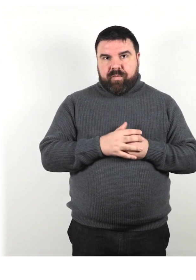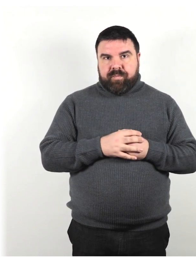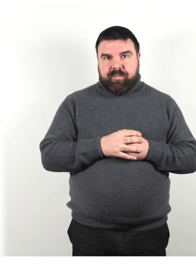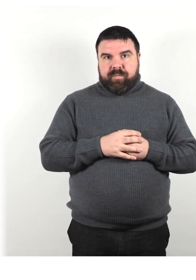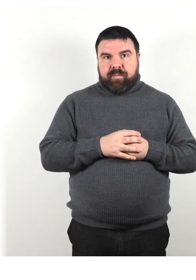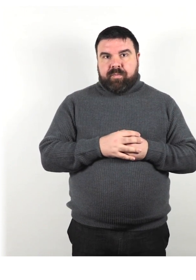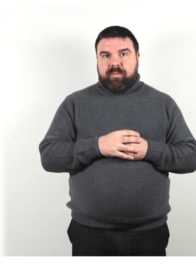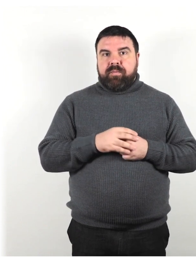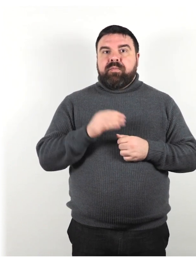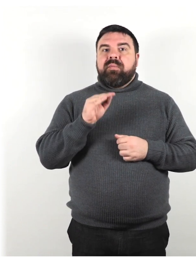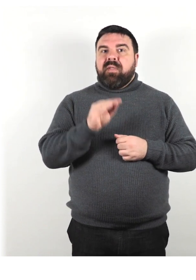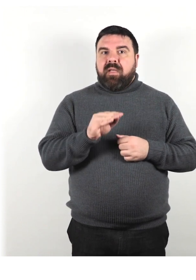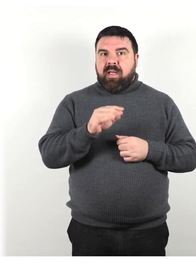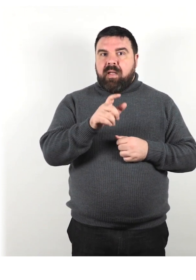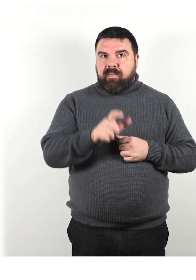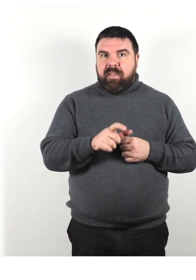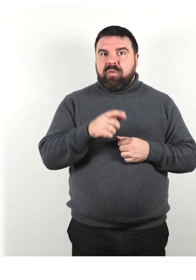Chiedi alla persona se ha bisogno di assistenza.